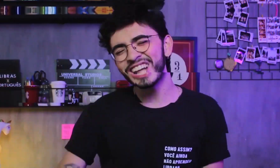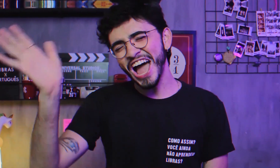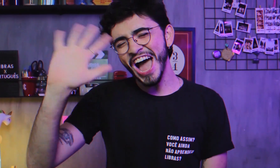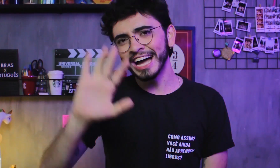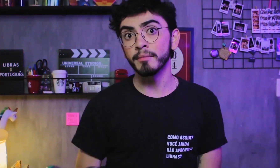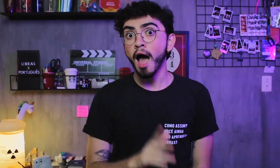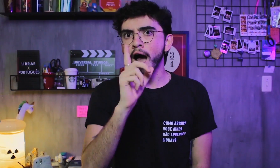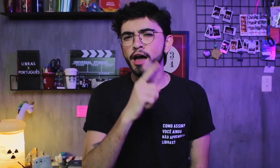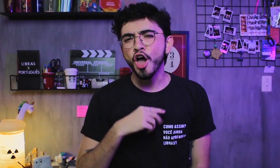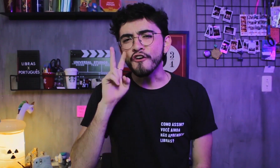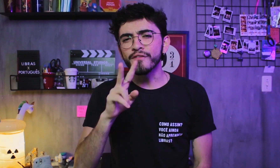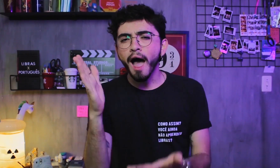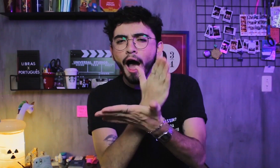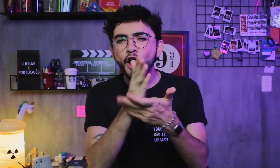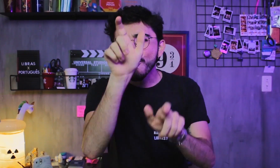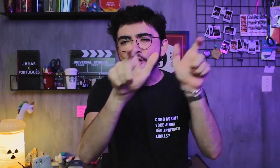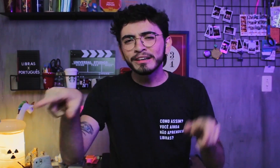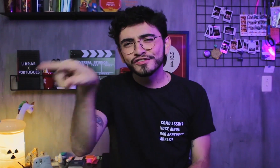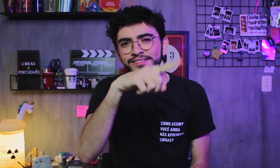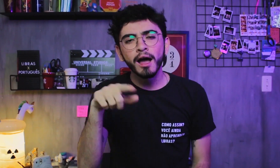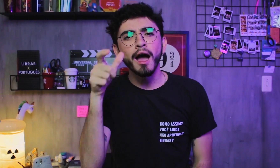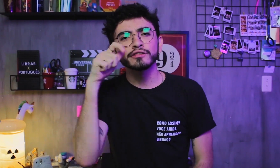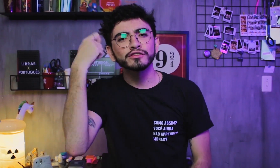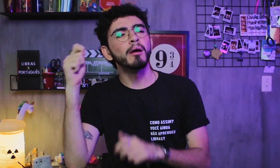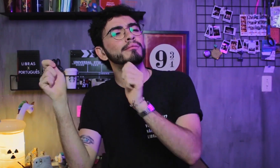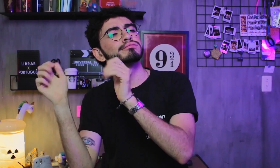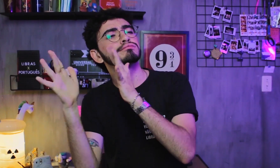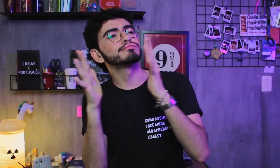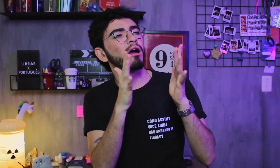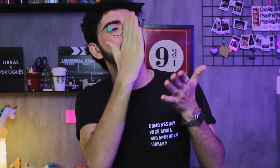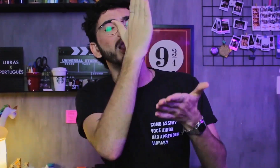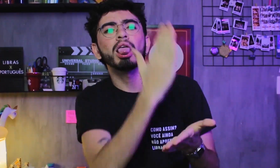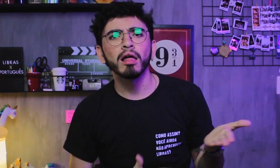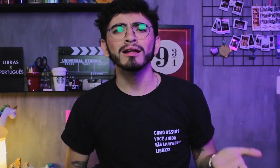Oiê! Estou vendo que alguns de vocês têm assistido aos vídeos pela metade, hein.